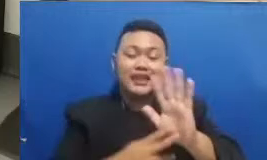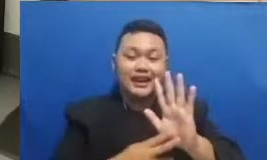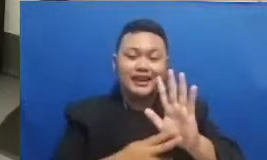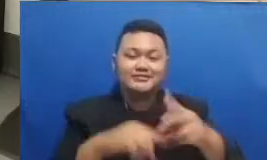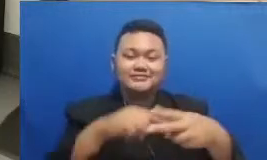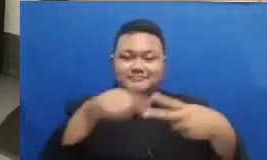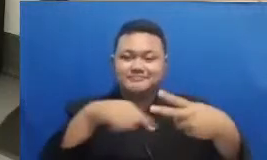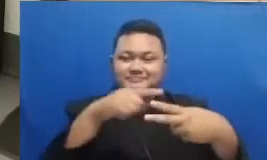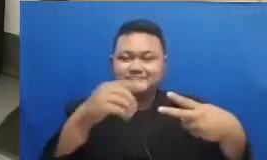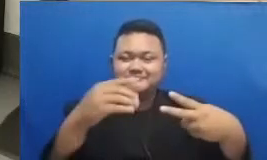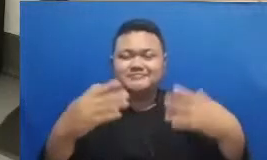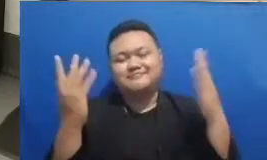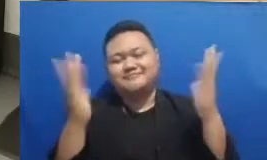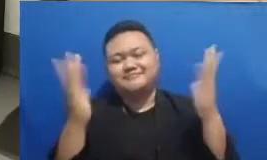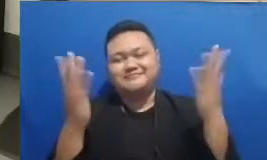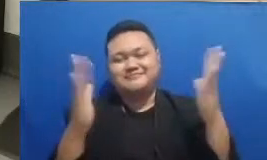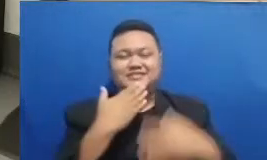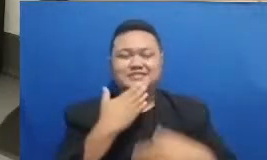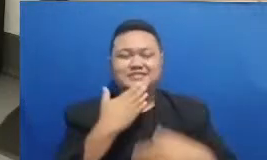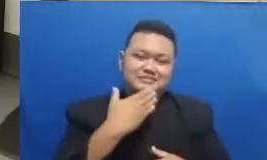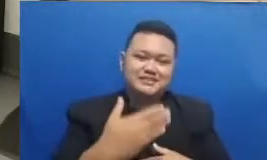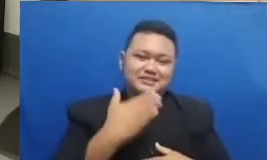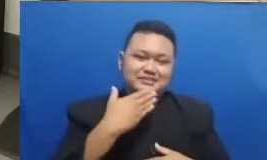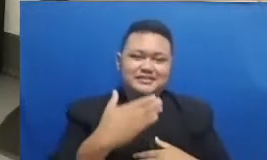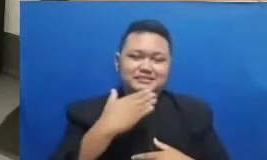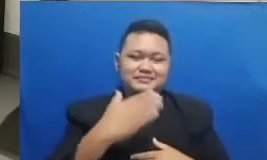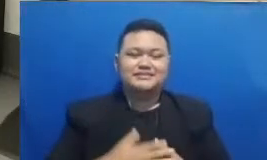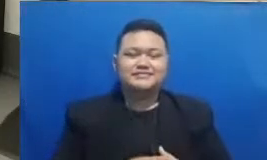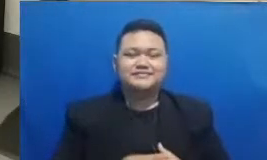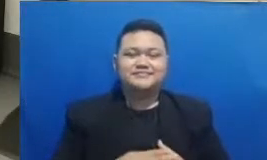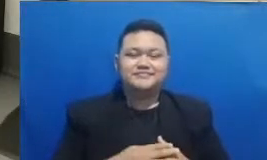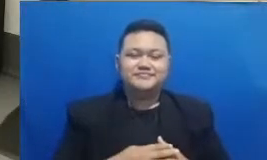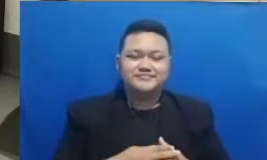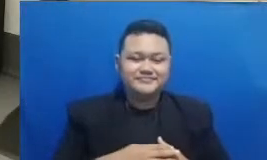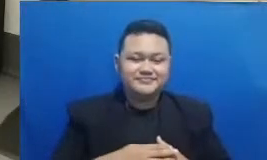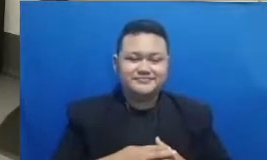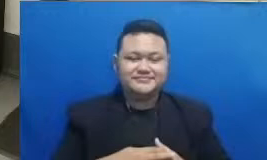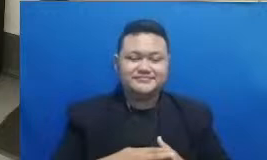tersendiri siapa tahu nanti beruntung di kuis yang berikutnya Baiklah Bapak dan Ibu Masih